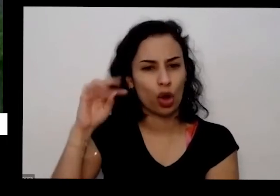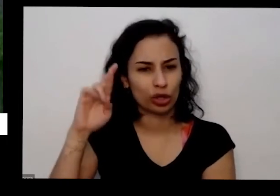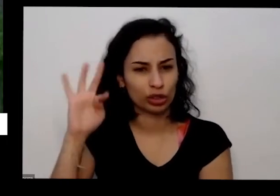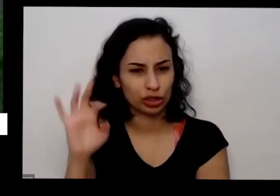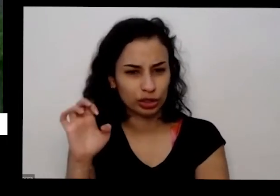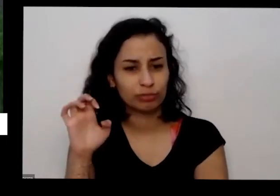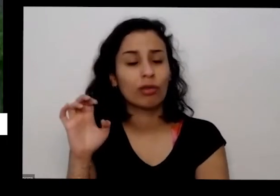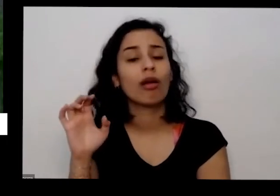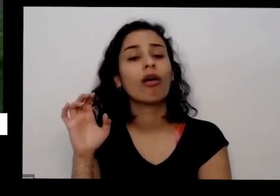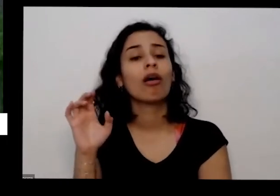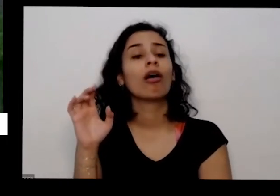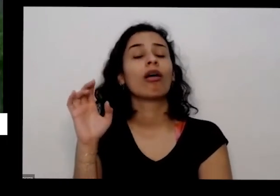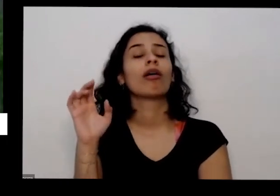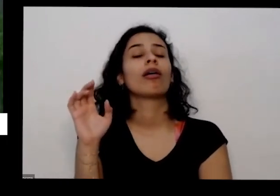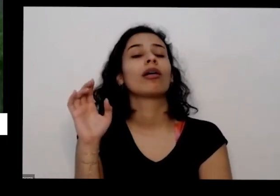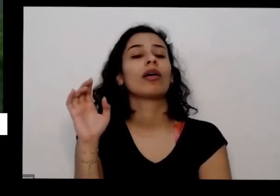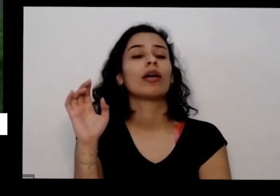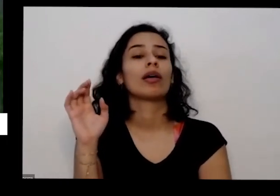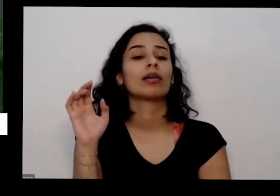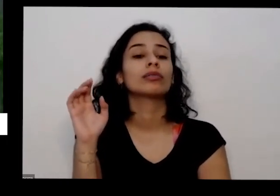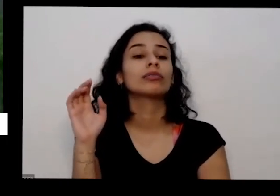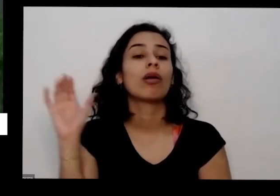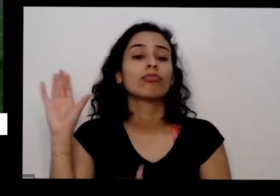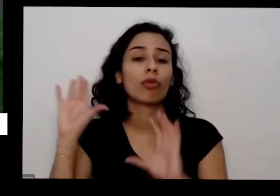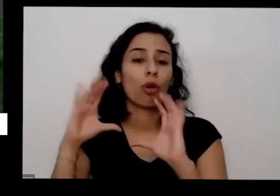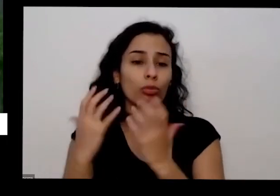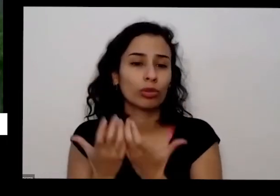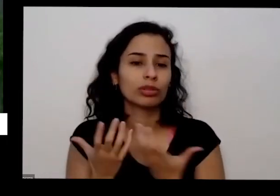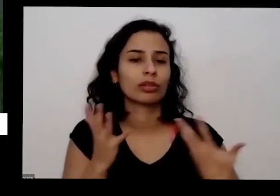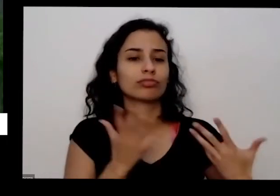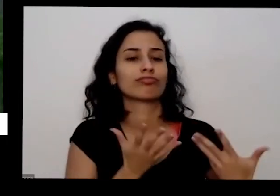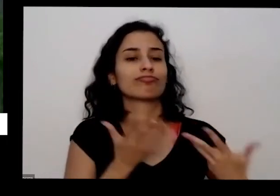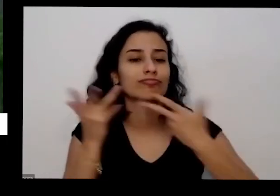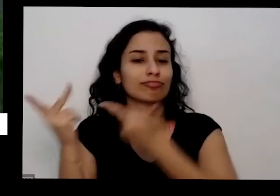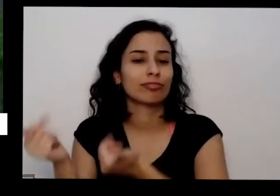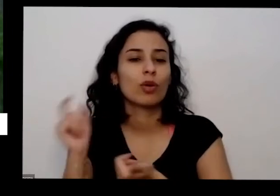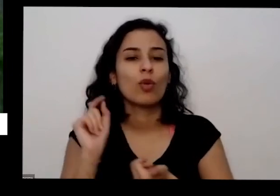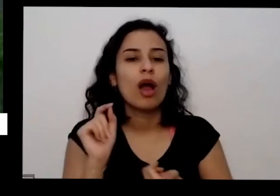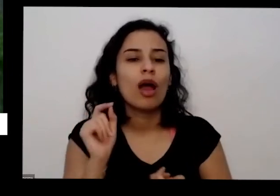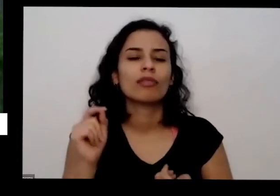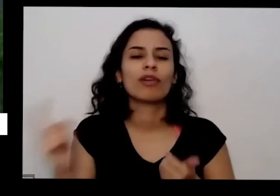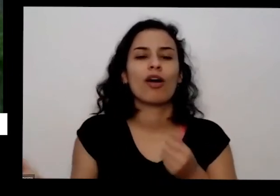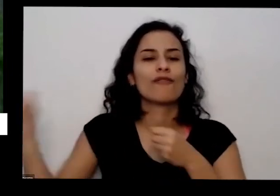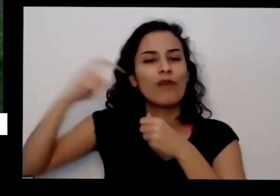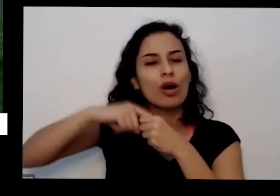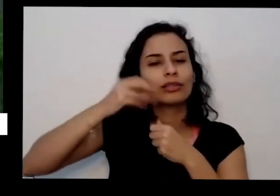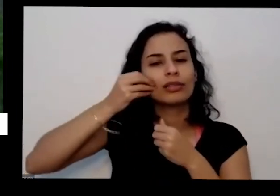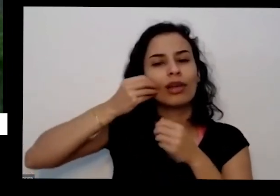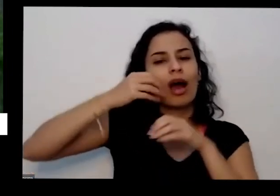gente fez uma comunidade foi chamada para eu tomar o outro né o outro que nós tinha que a gente tinha